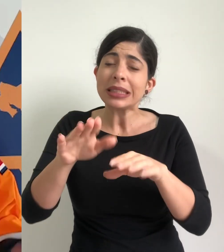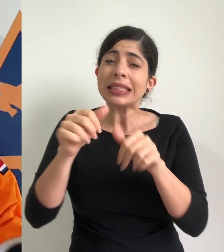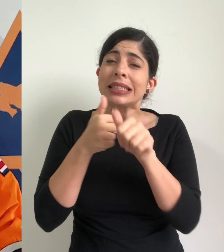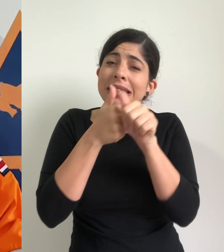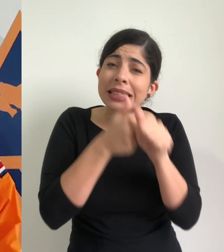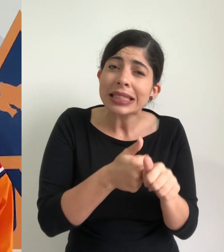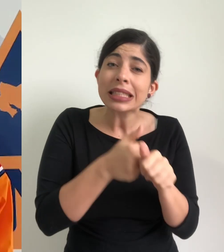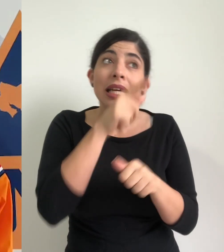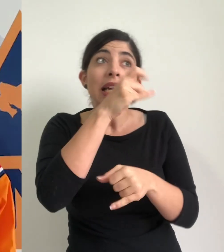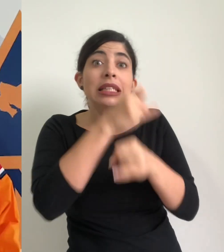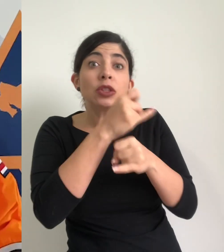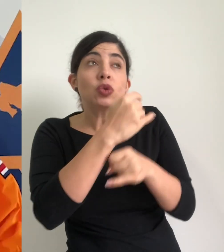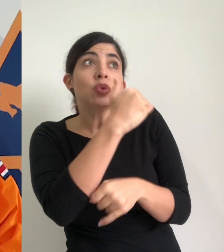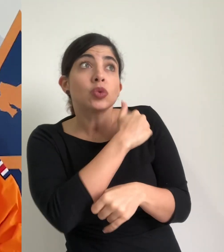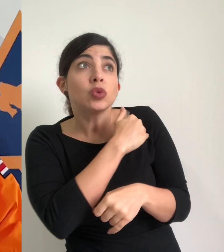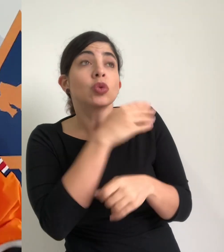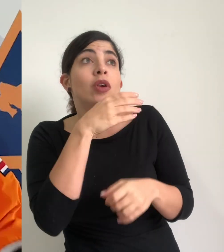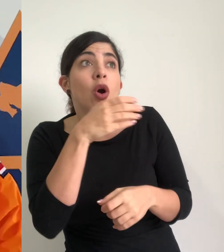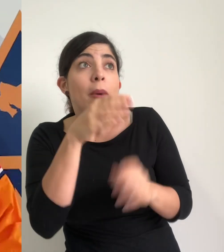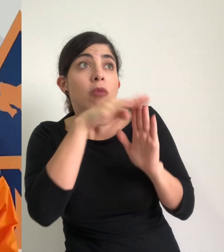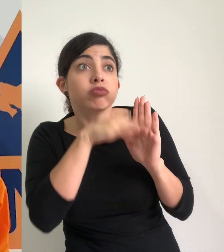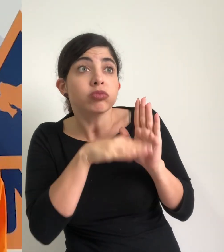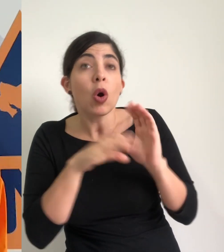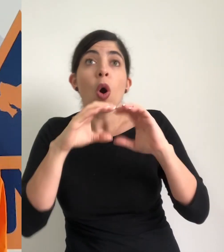seguir las instrucciones de las instituciones de primeras respuestas de los comités de emergencia